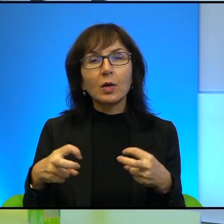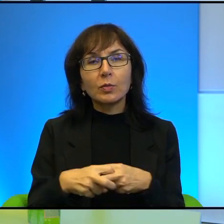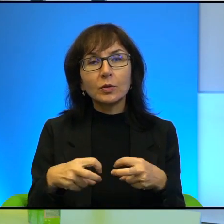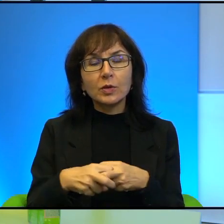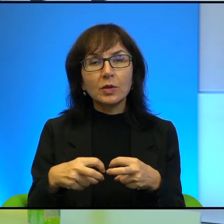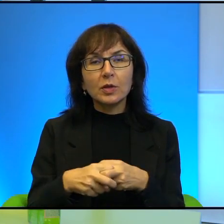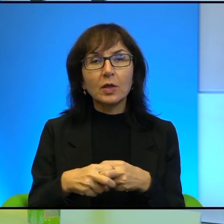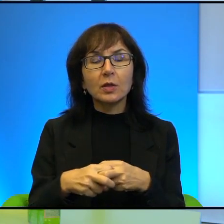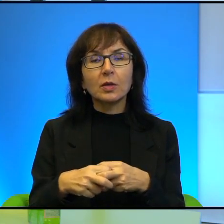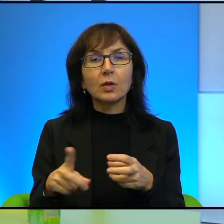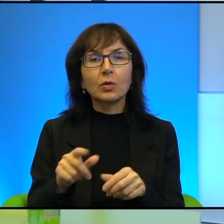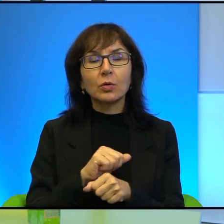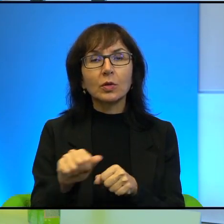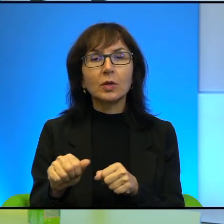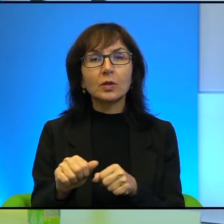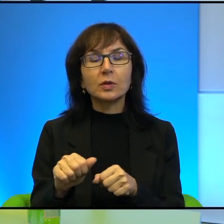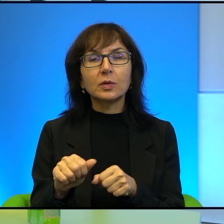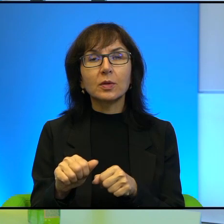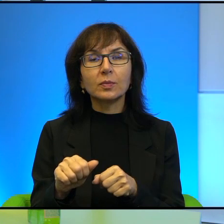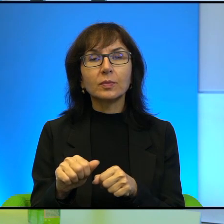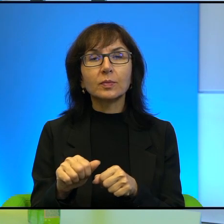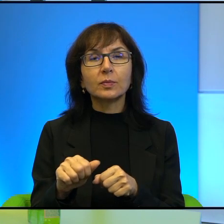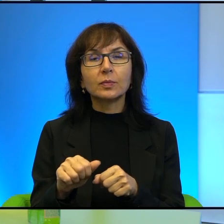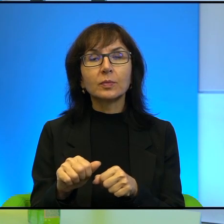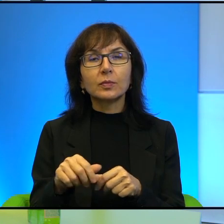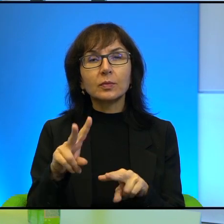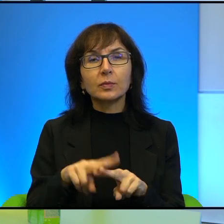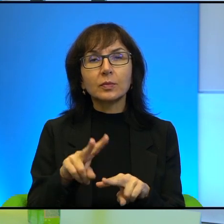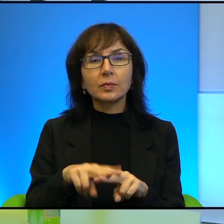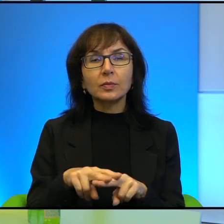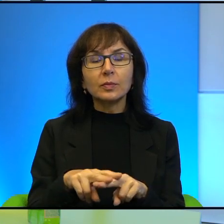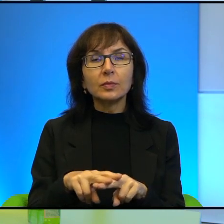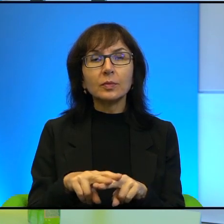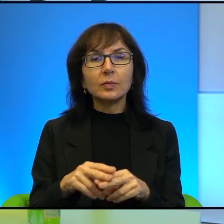To jest jakby, to jest narzędzie, takie doskonale opanowane narzędzie.